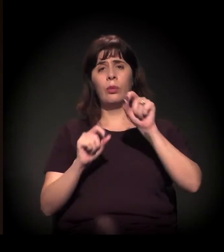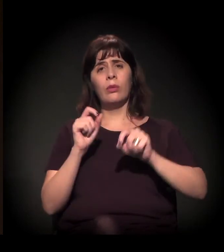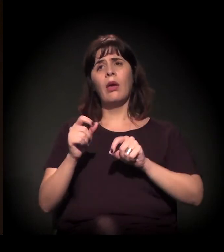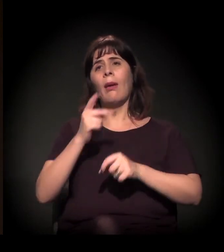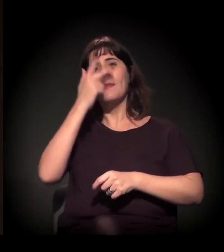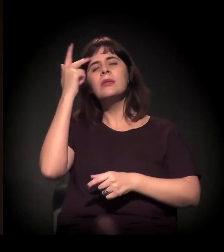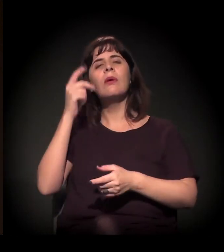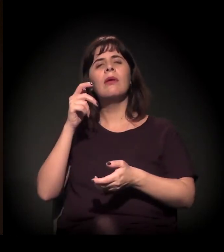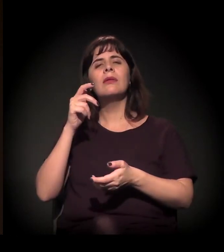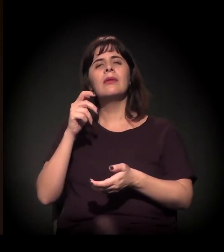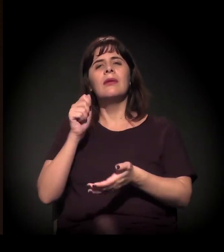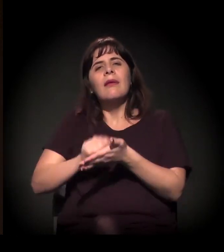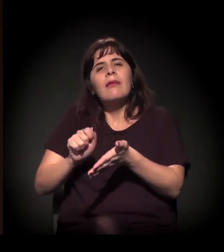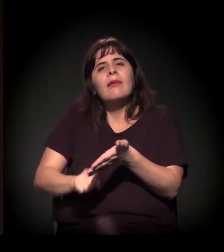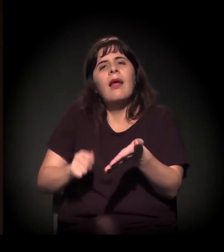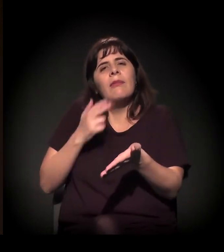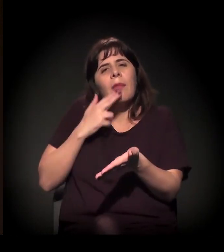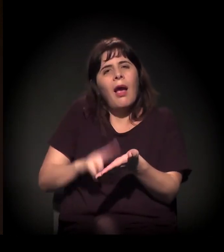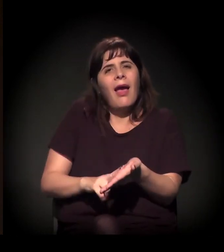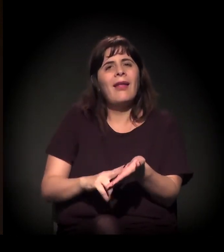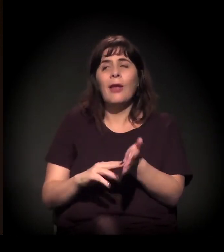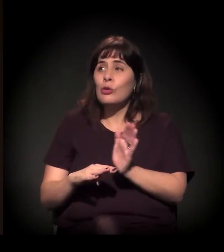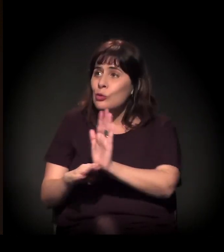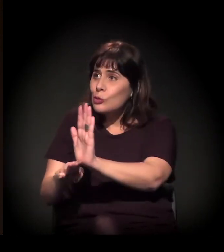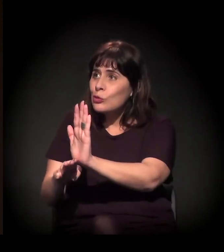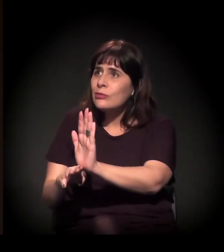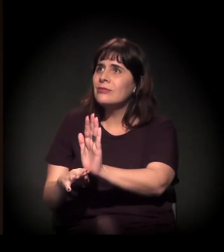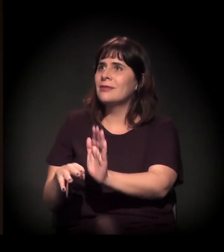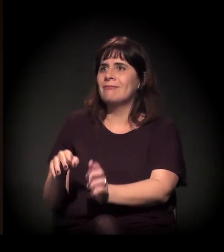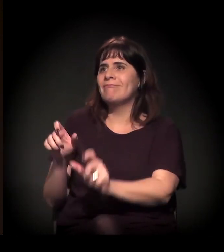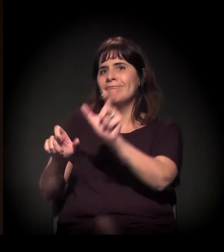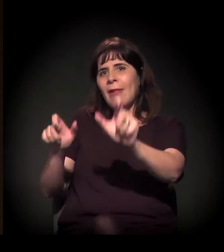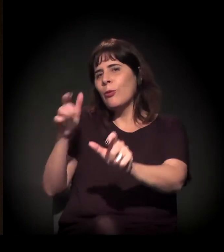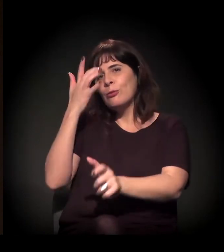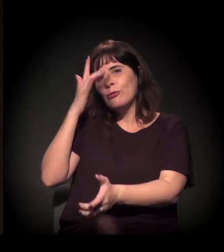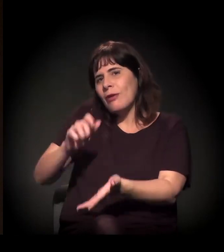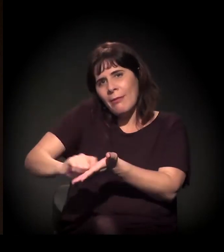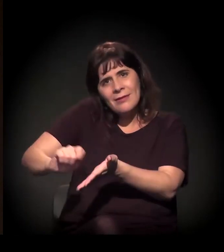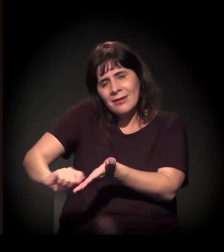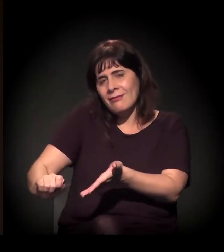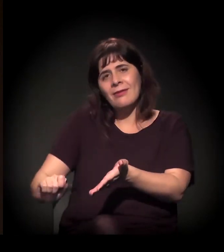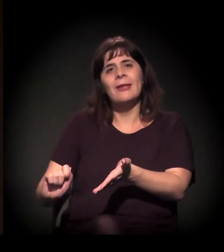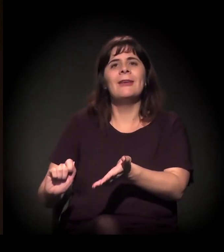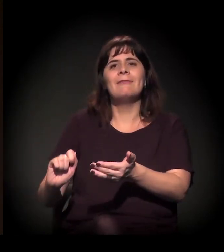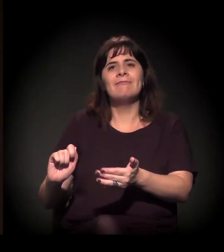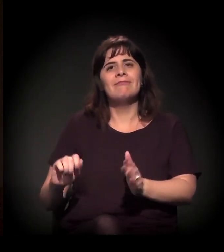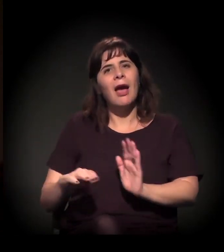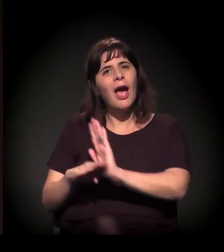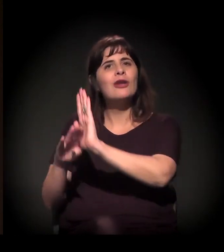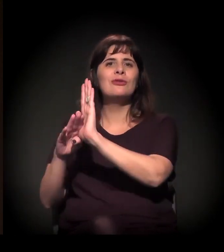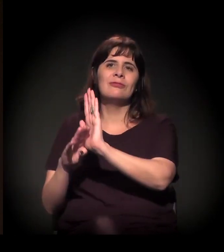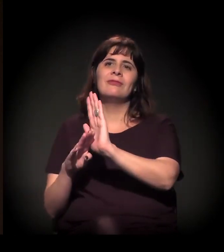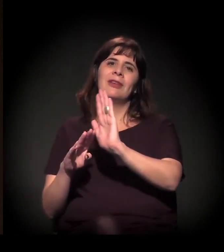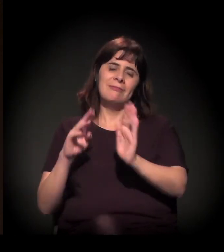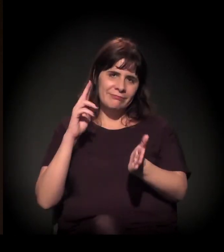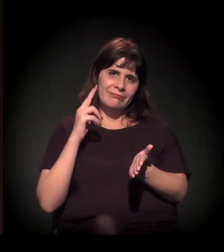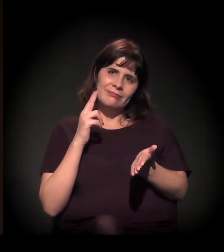escritores de carta – muita gente não escreve, a gente faz, e temos como remetente o castelinho.